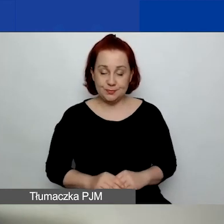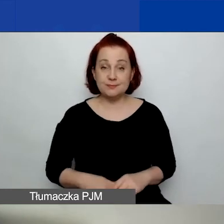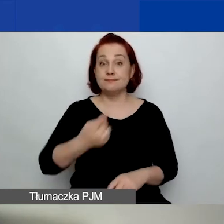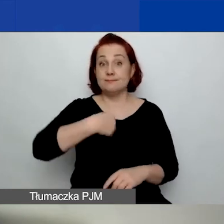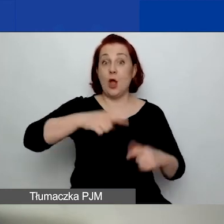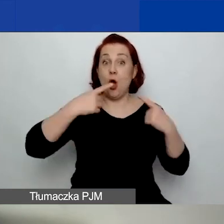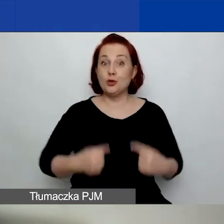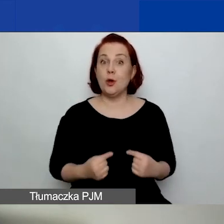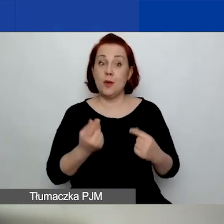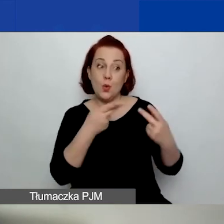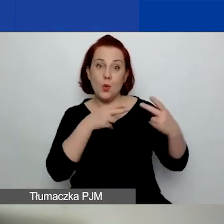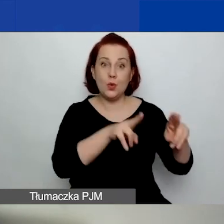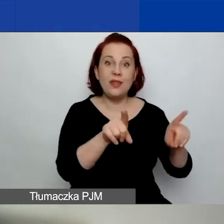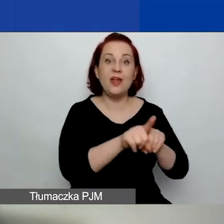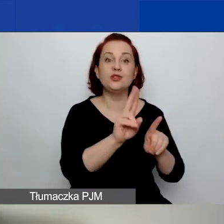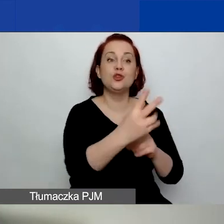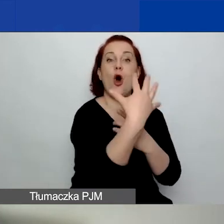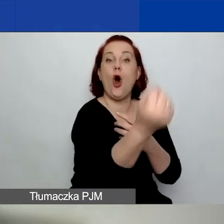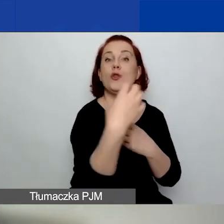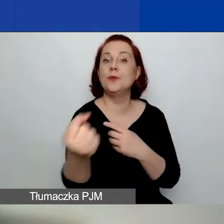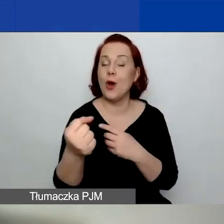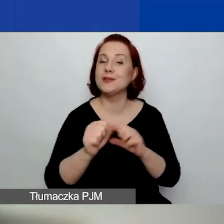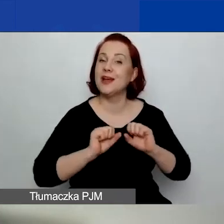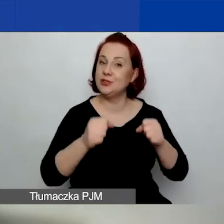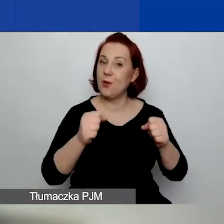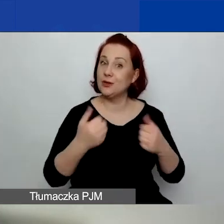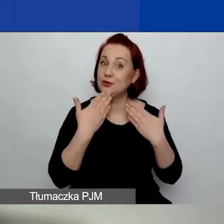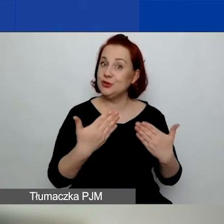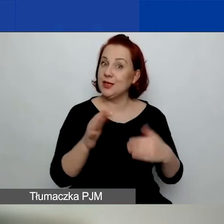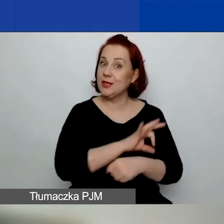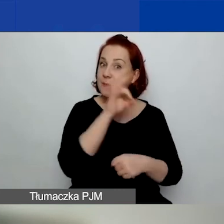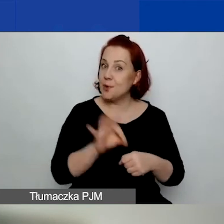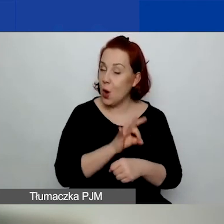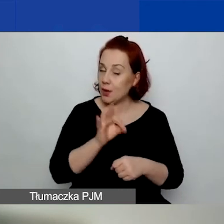jak i będące odbiorcami/odbiorczyniami działań projektowych. Zarówno osoby,